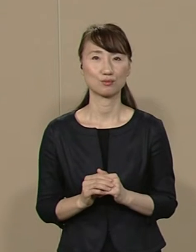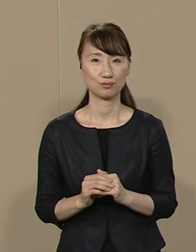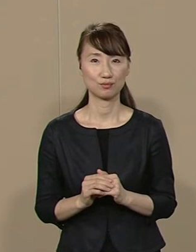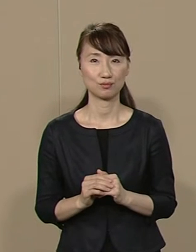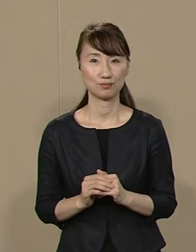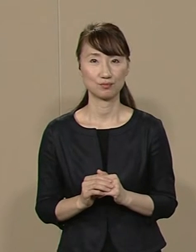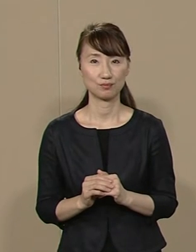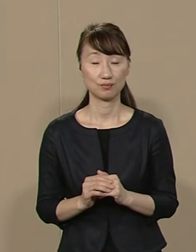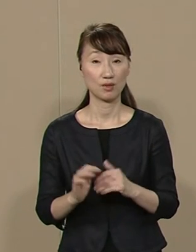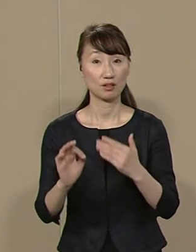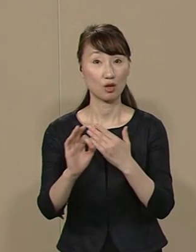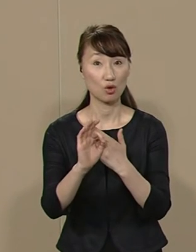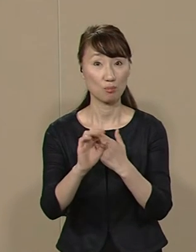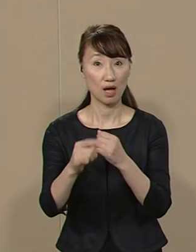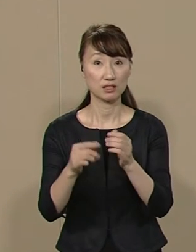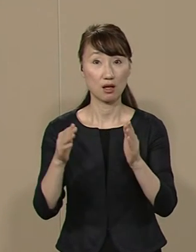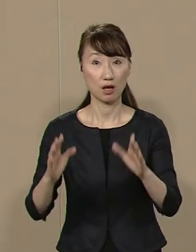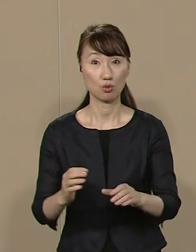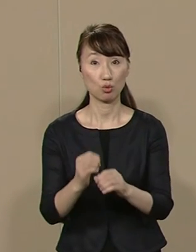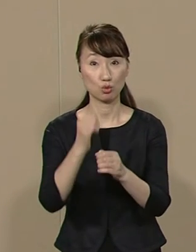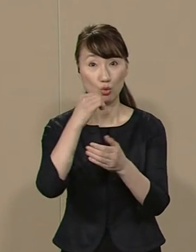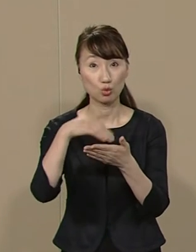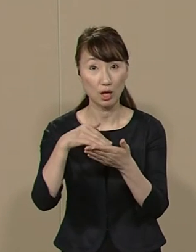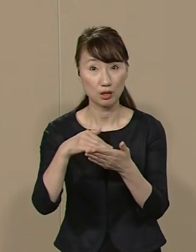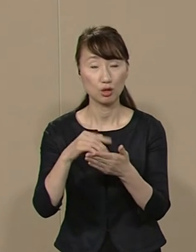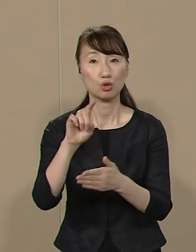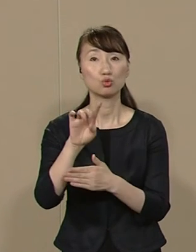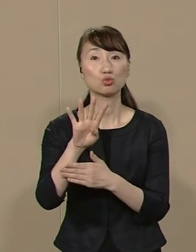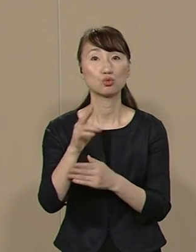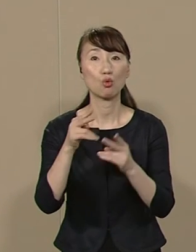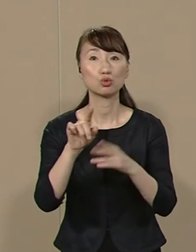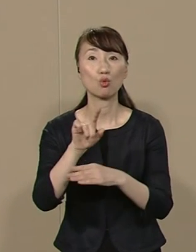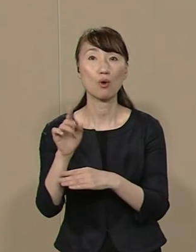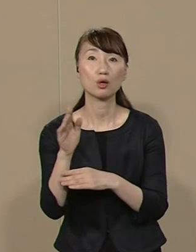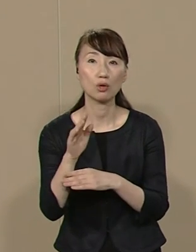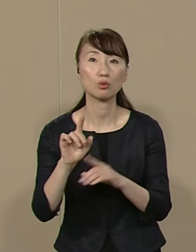例えば 年間総予算 14兆円弱の東京都です